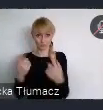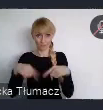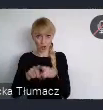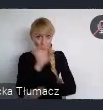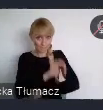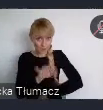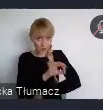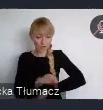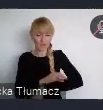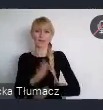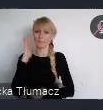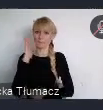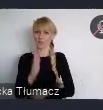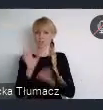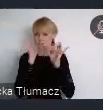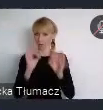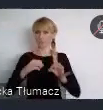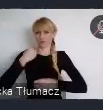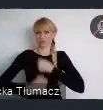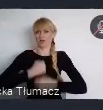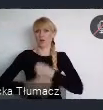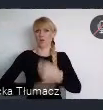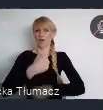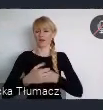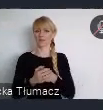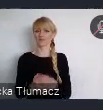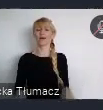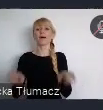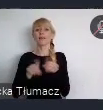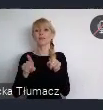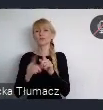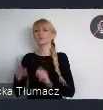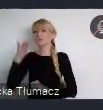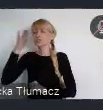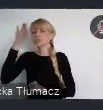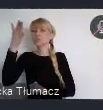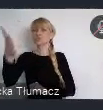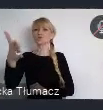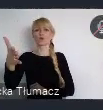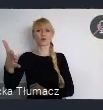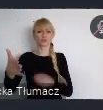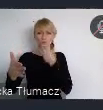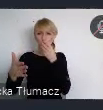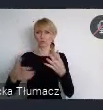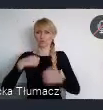Ale również takiej wspólnej wizji zrównoważonego rozwoju. Wypracowanej dzięki wymianie doświadczeń,